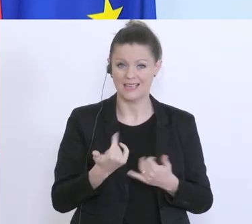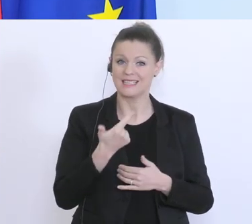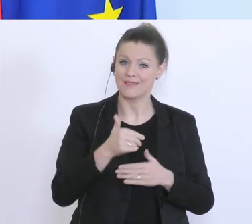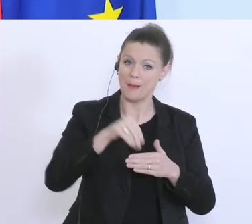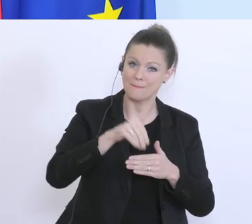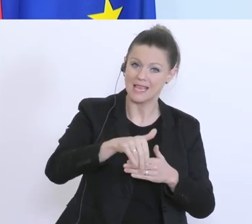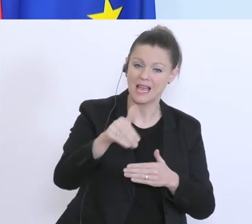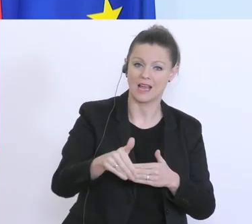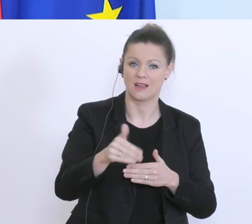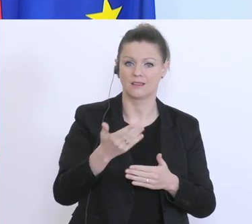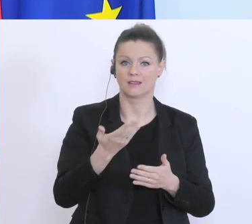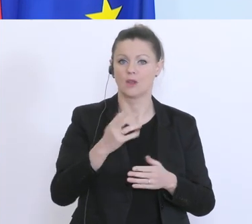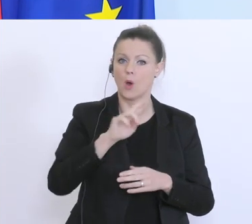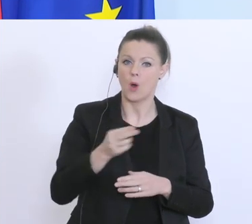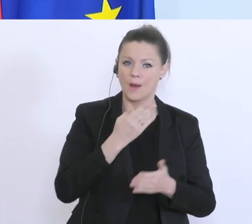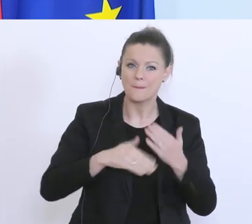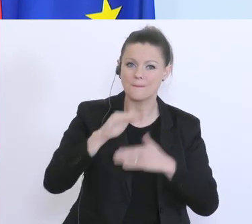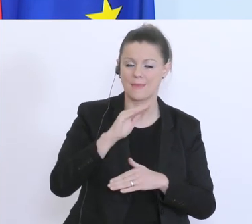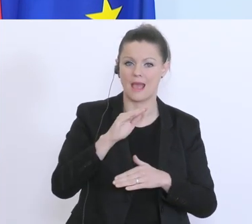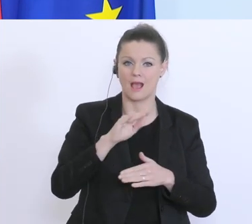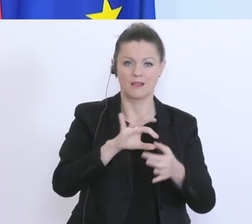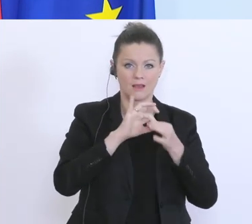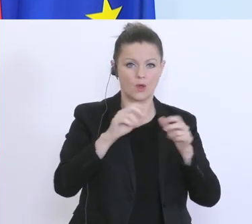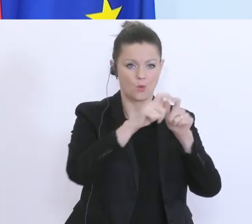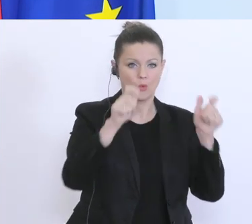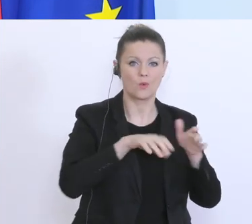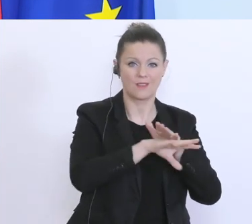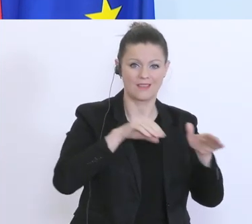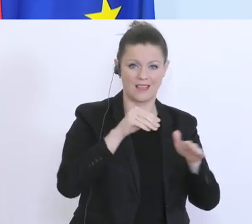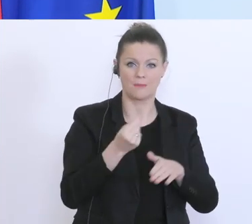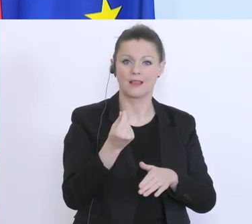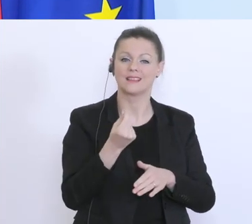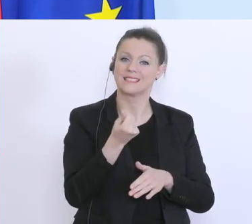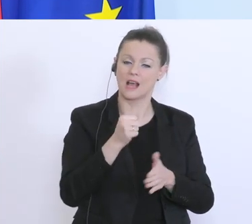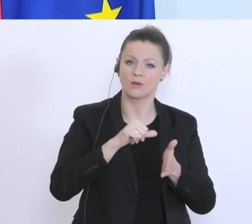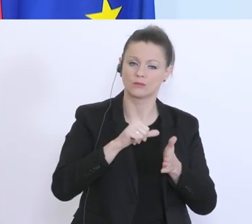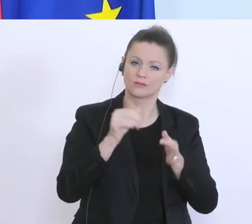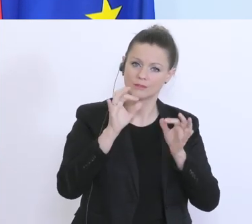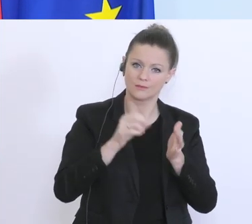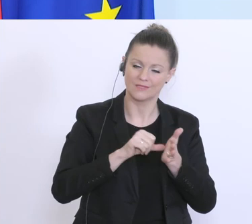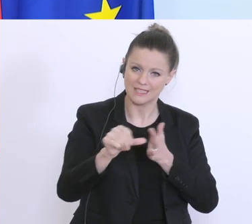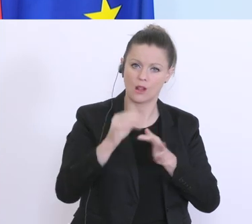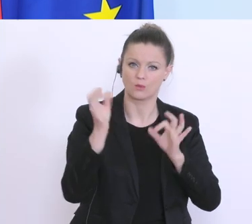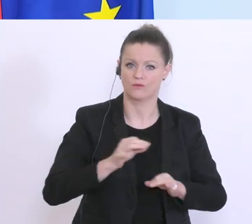an Liquidität in den Unternehmen, für diese schwierige Zeit. Ein zweiter Bereich sind die